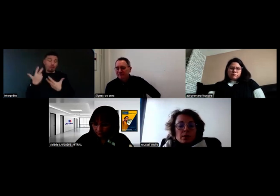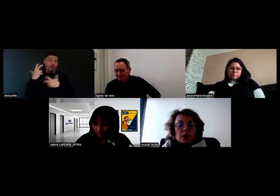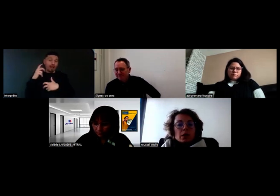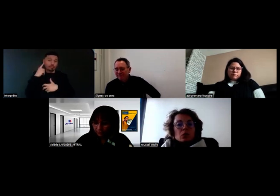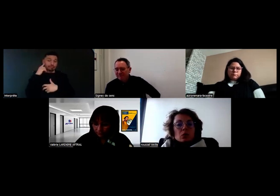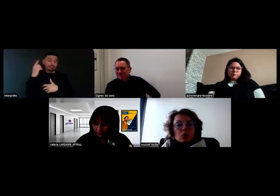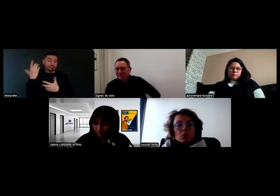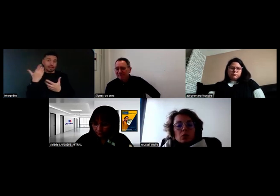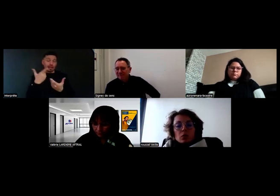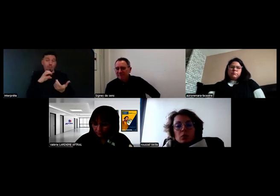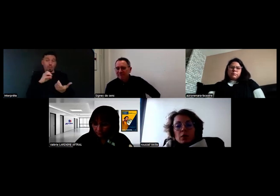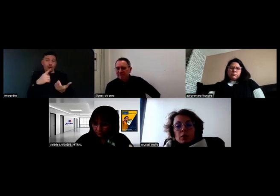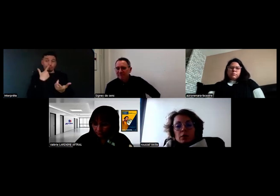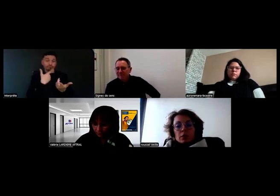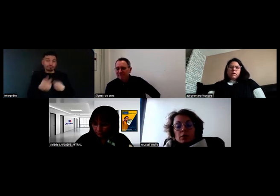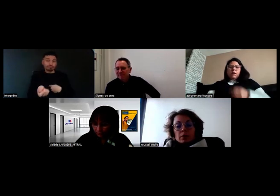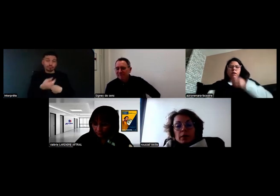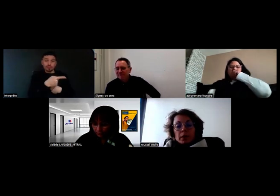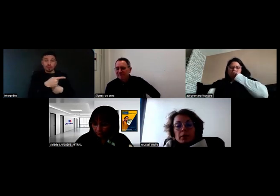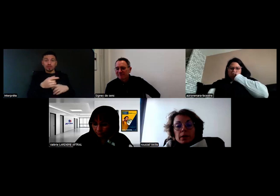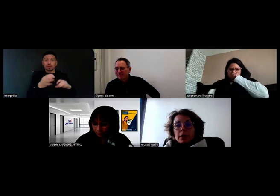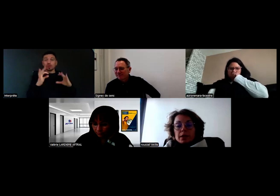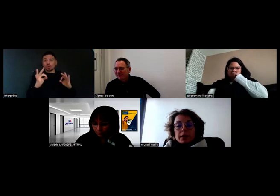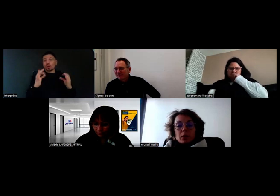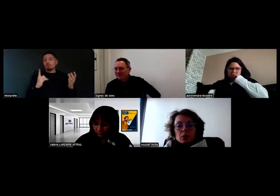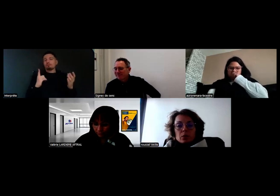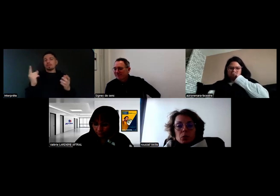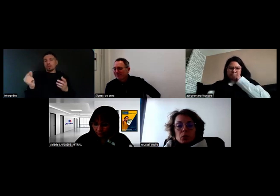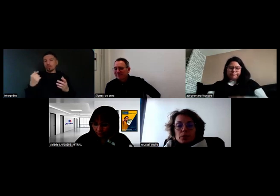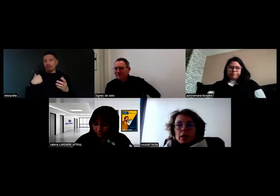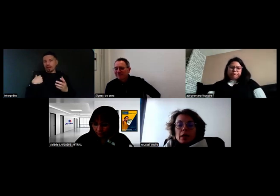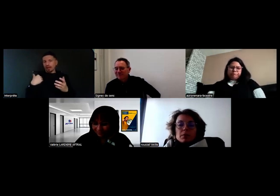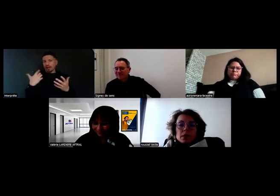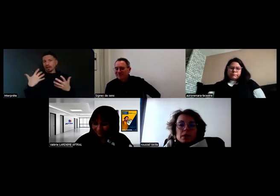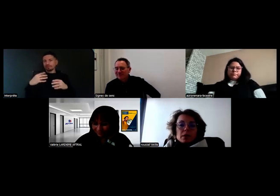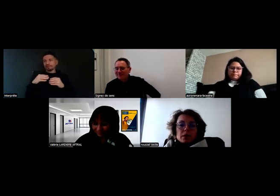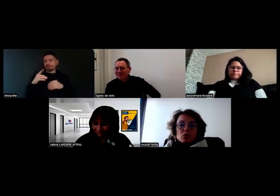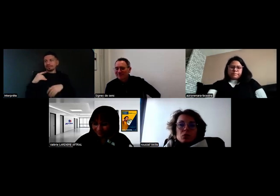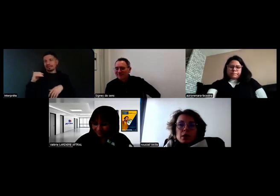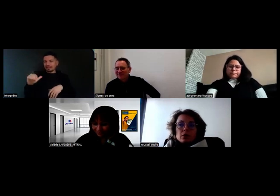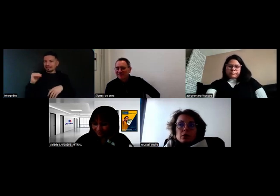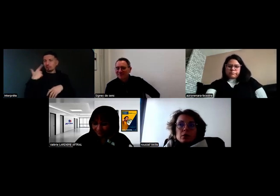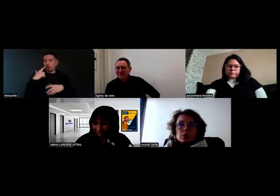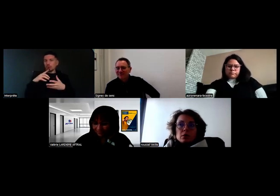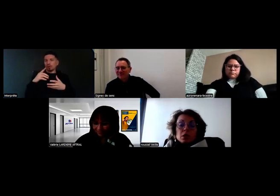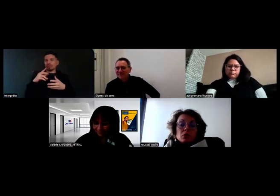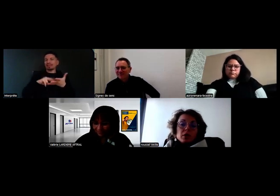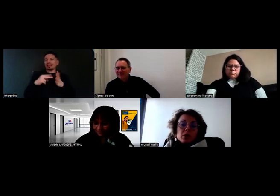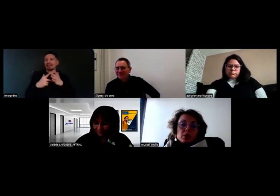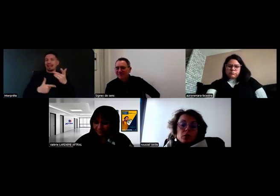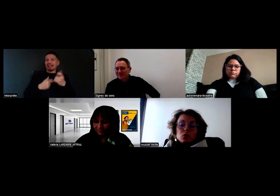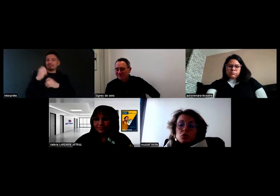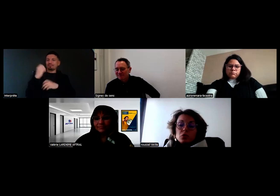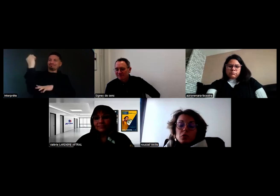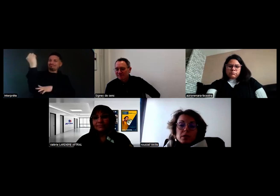On a un partenaire qui traîne beaucoup, ça devait déjà être fait le 12 novembre,